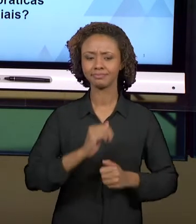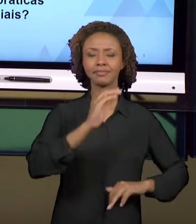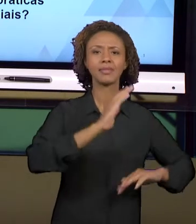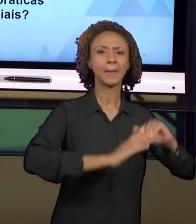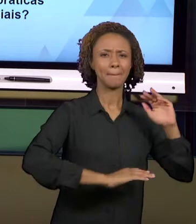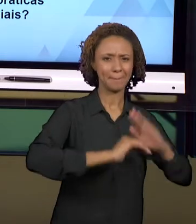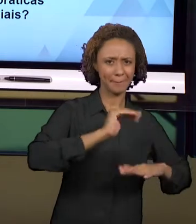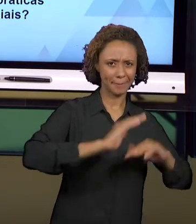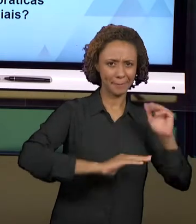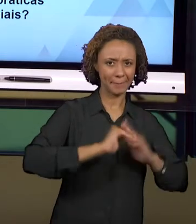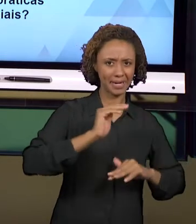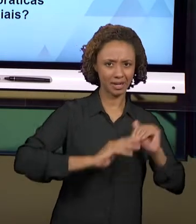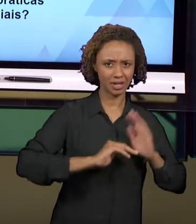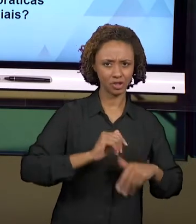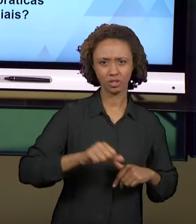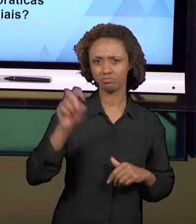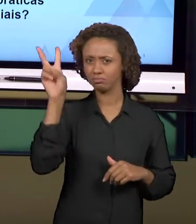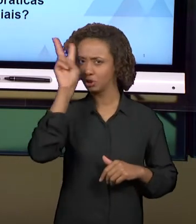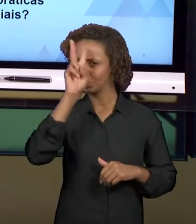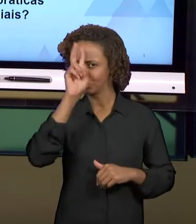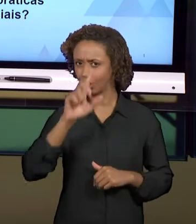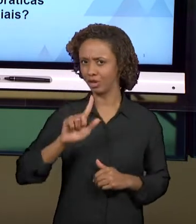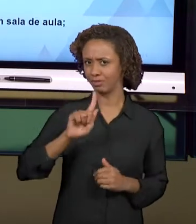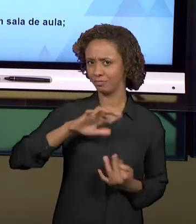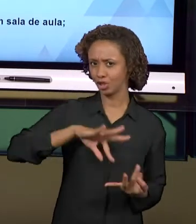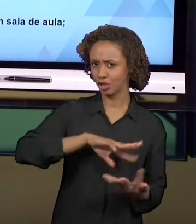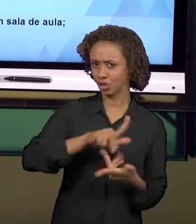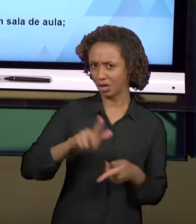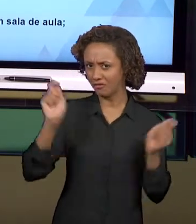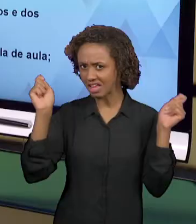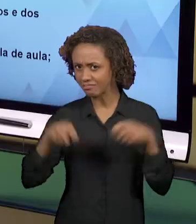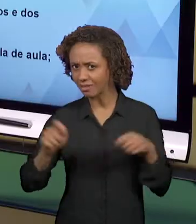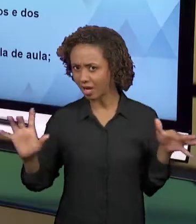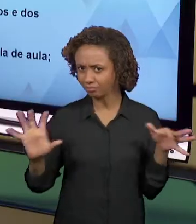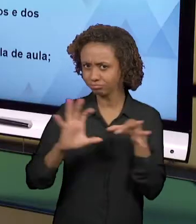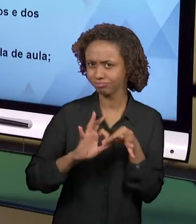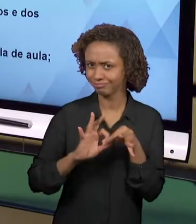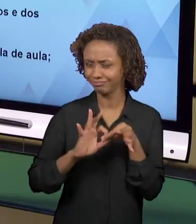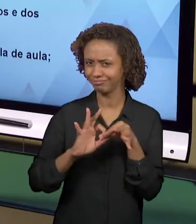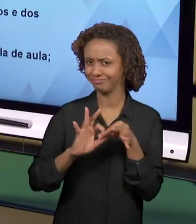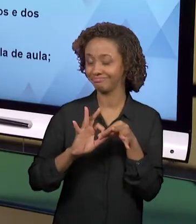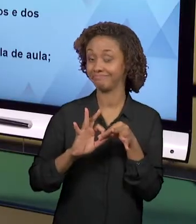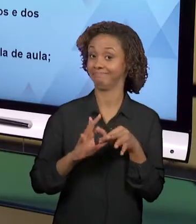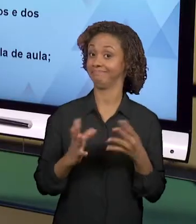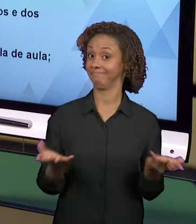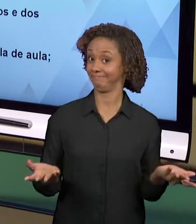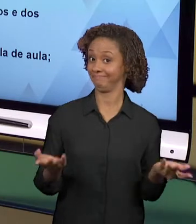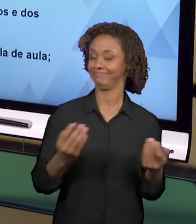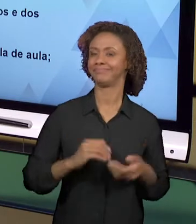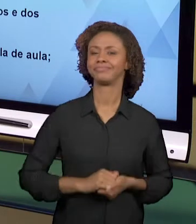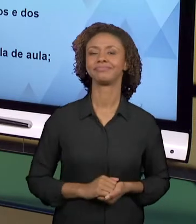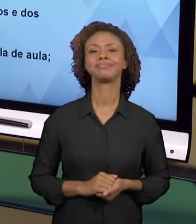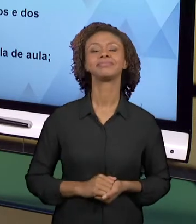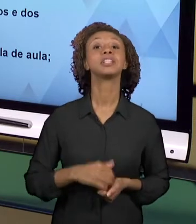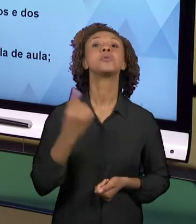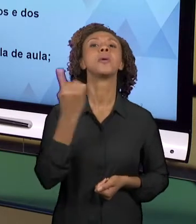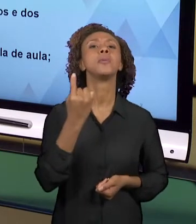E GEOGRAFIA? É POSSÍVEL? EU CONVIDO VOCÊS A, PRIMEIRO, PENSAR SOBRE O QUE SÃO PRÁTICAS